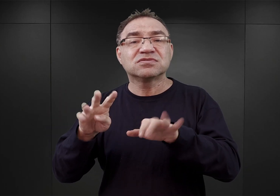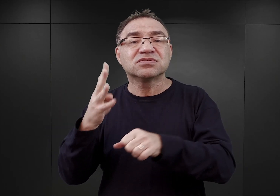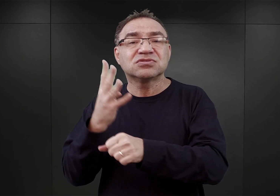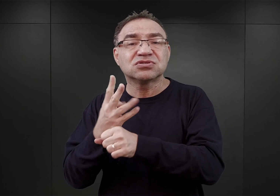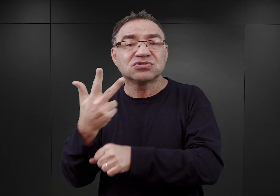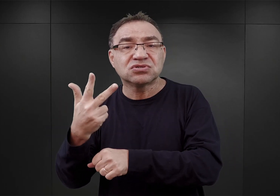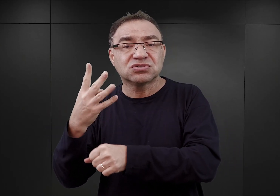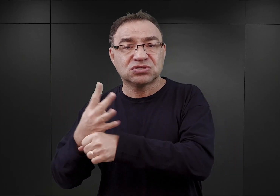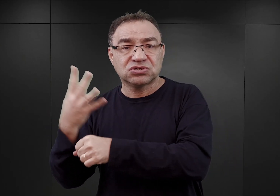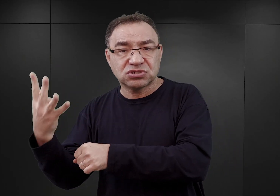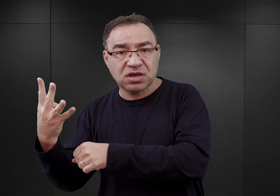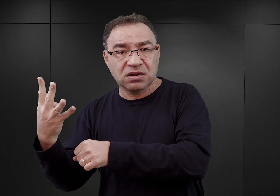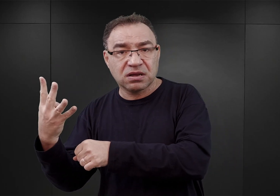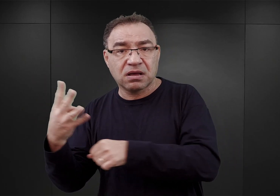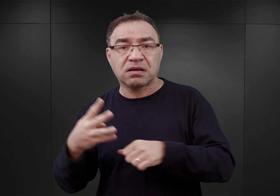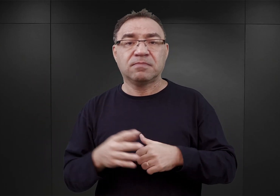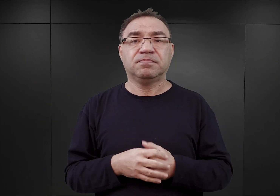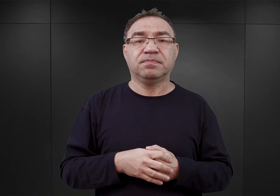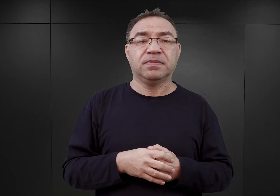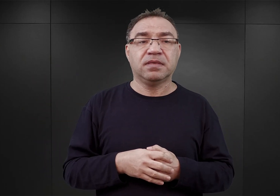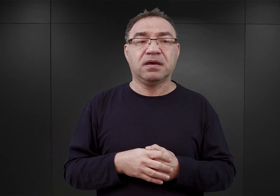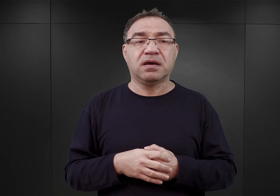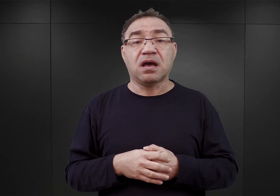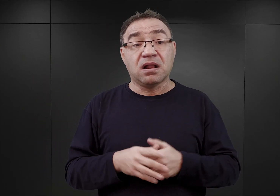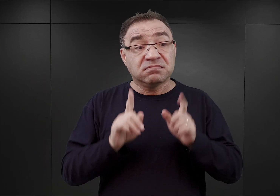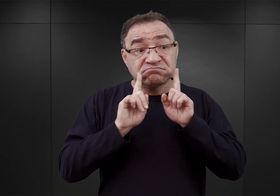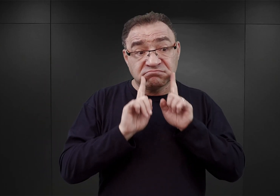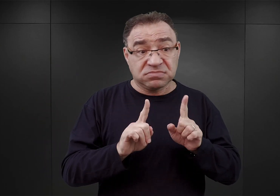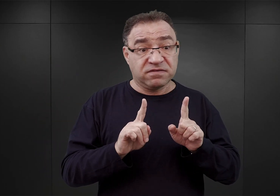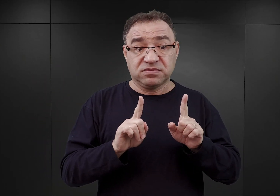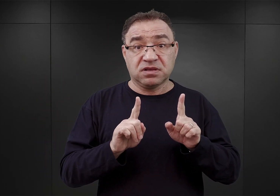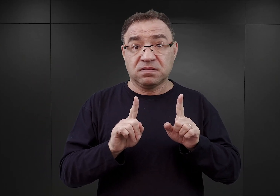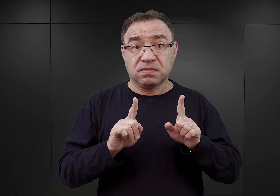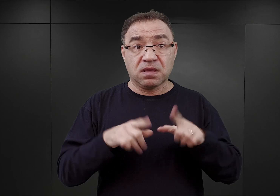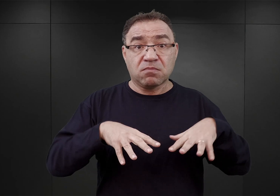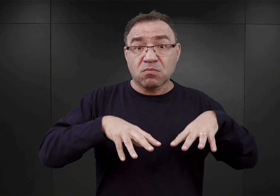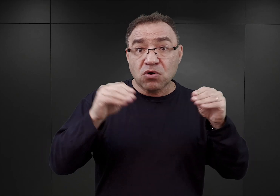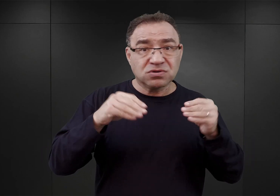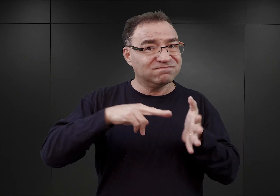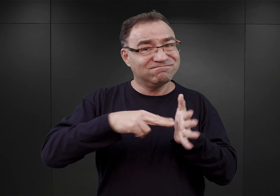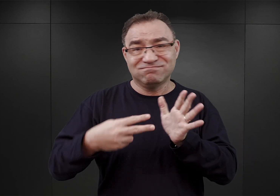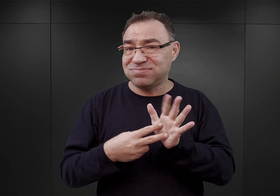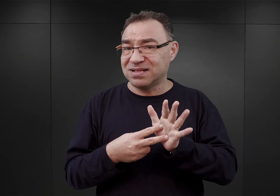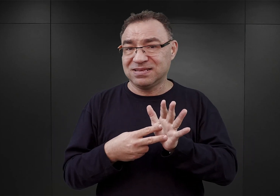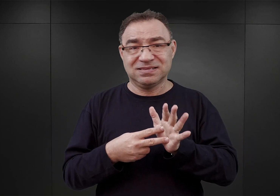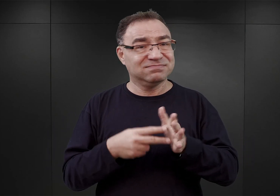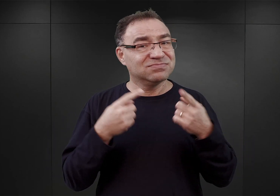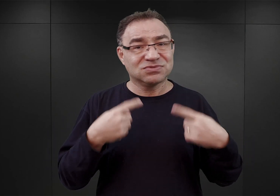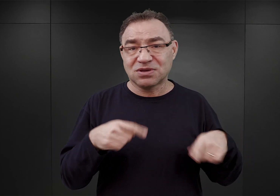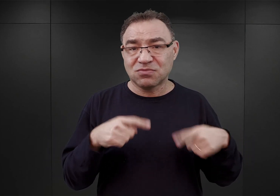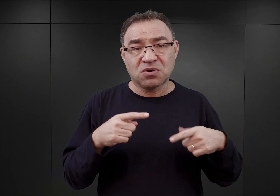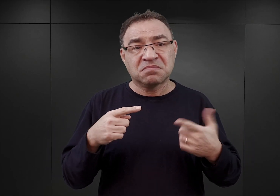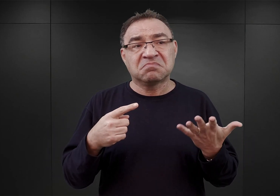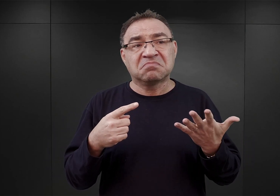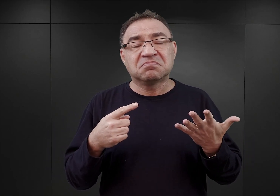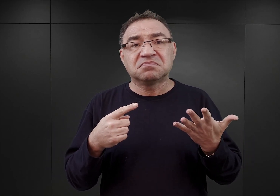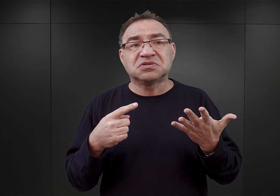Natomiast tak w rzeczywistości nic nie zostało wówczas zaplanowane, mając na myśli to, żeby w przyszłości